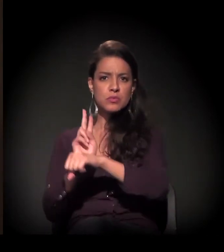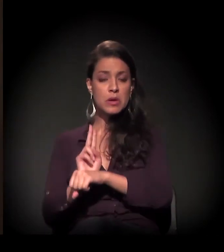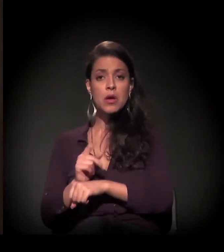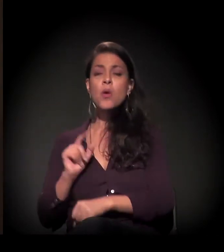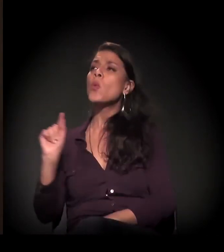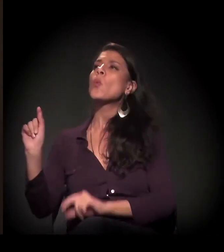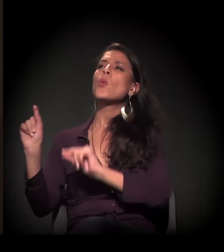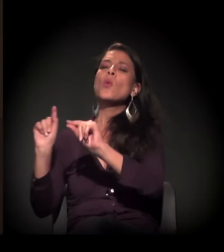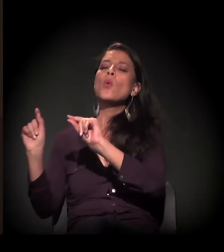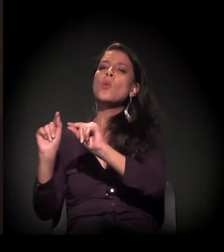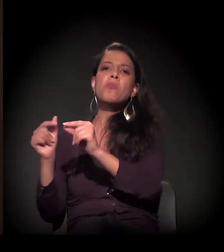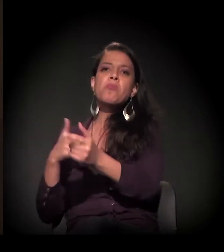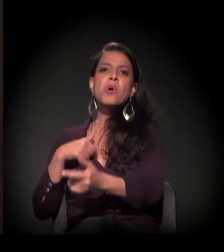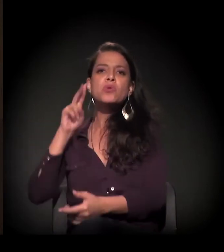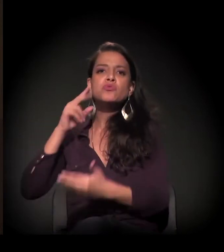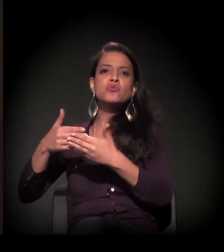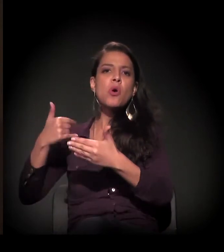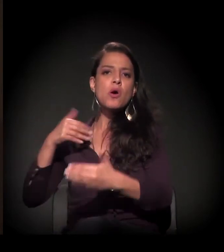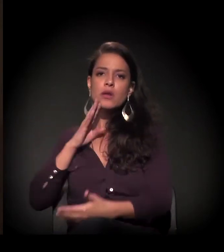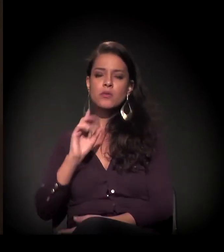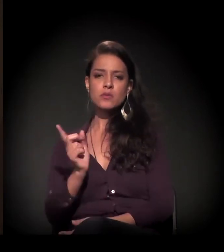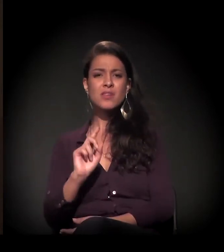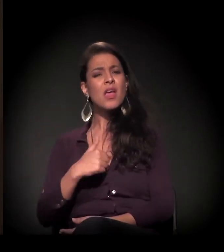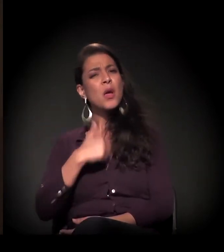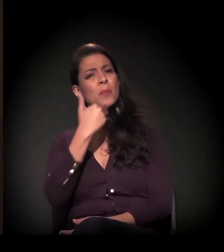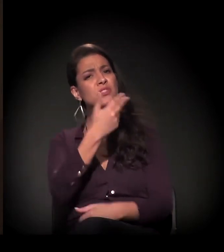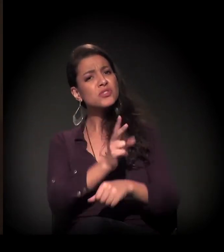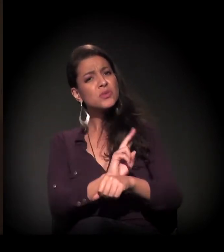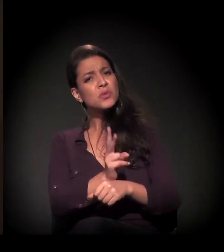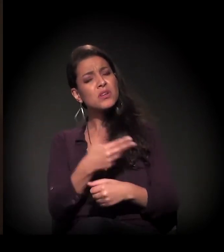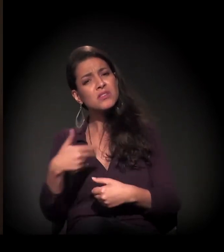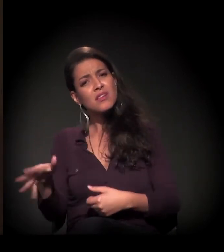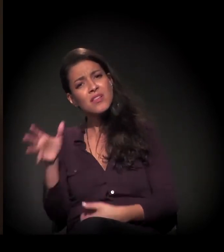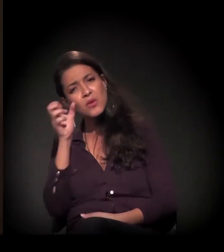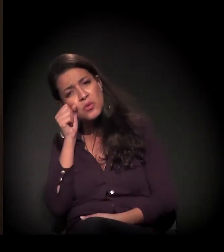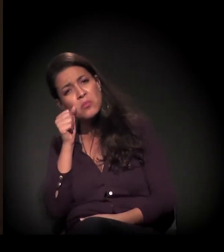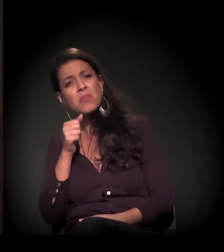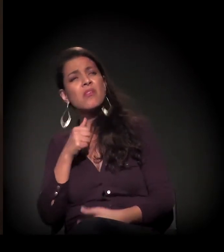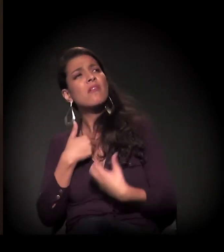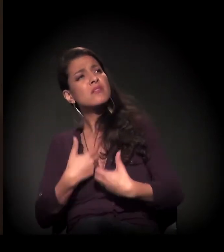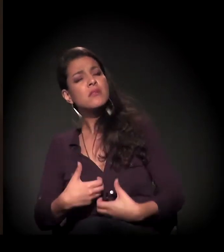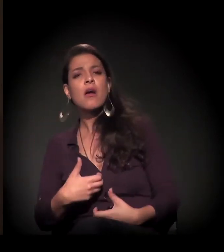mas eu pedi ao segurança para me deixar dormir porque estava muito cansada. Então ele: "Ah, menina, não pode...".